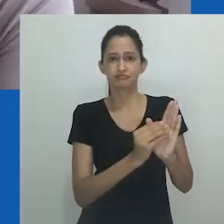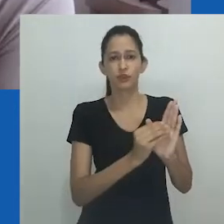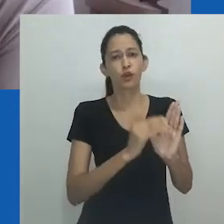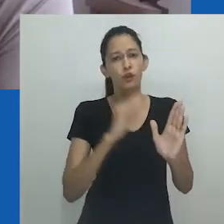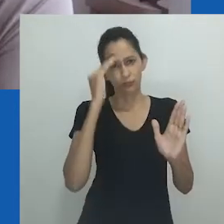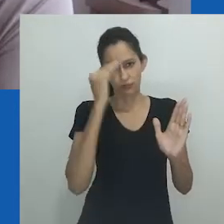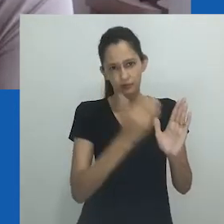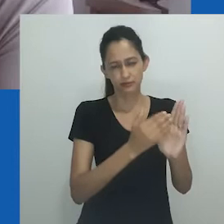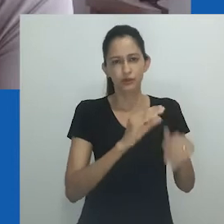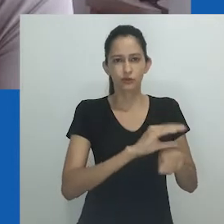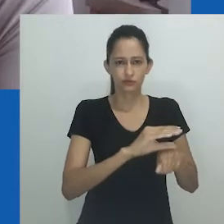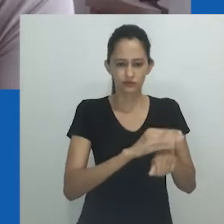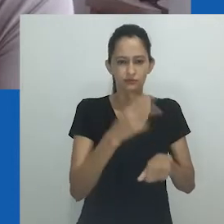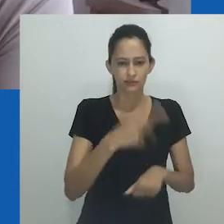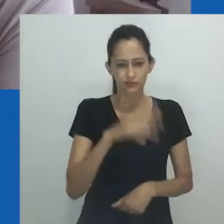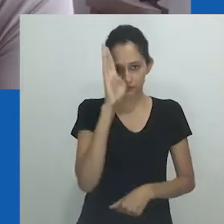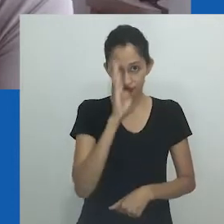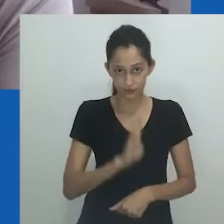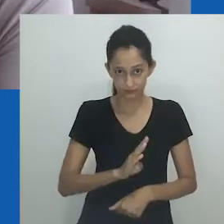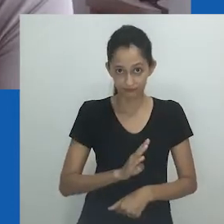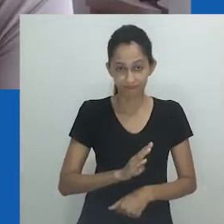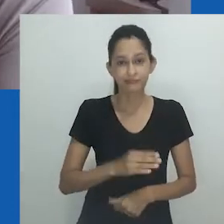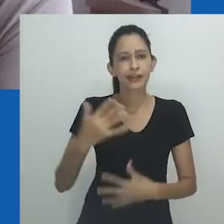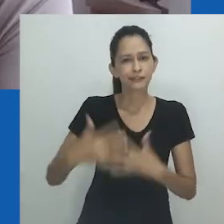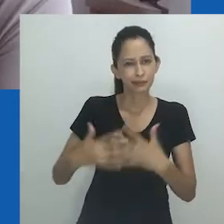e que tem atacado sistematicamente as Ciências Humanas.